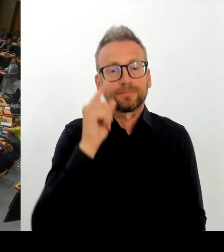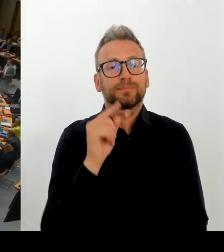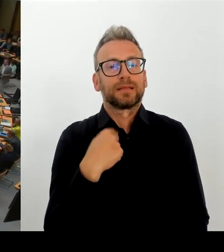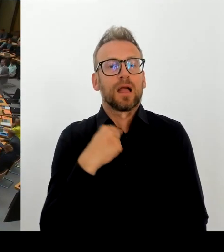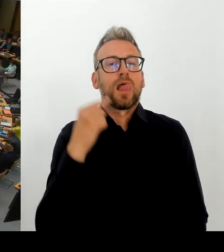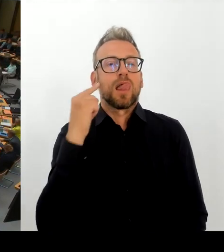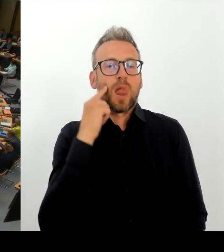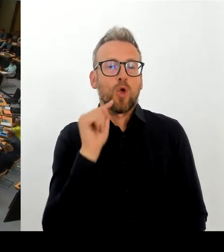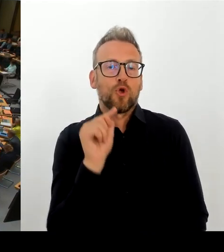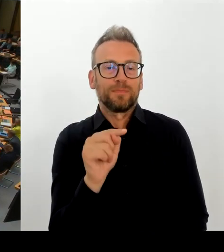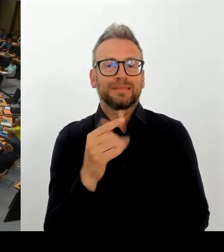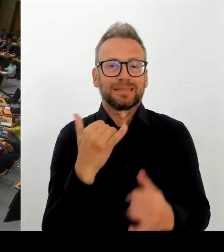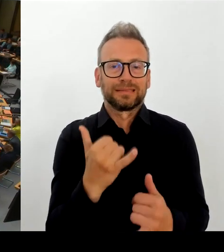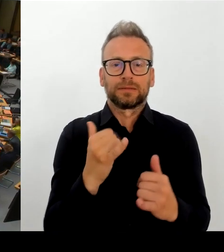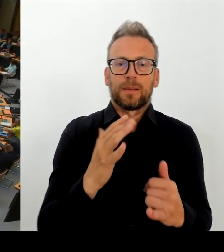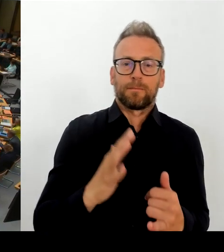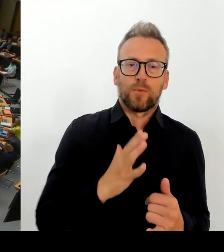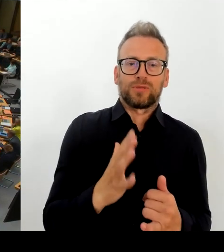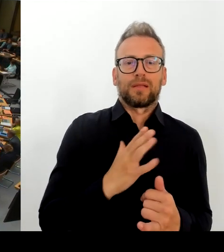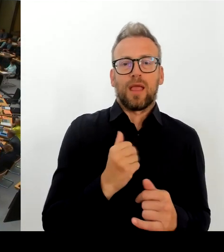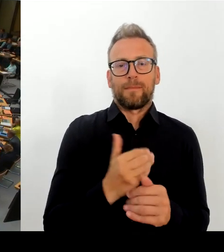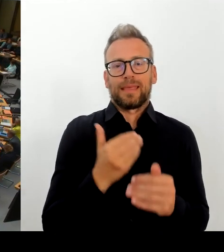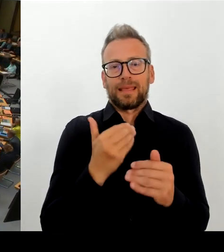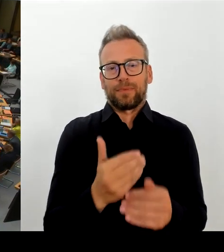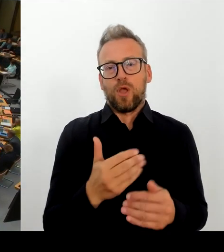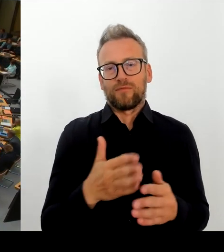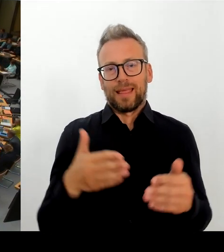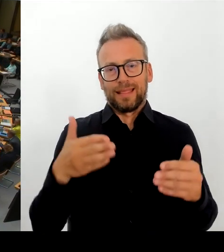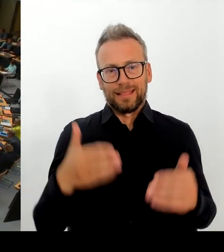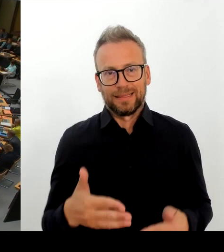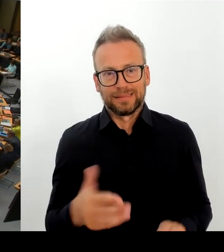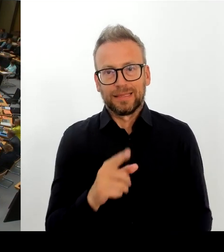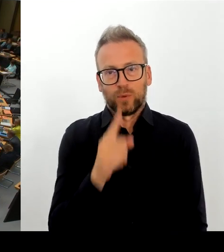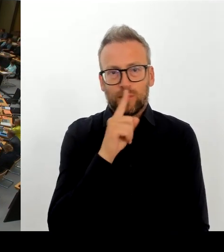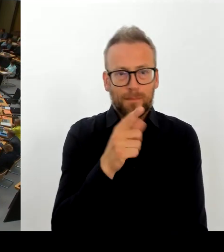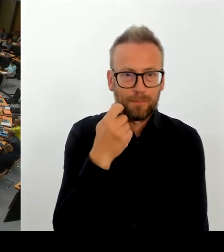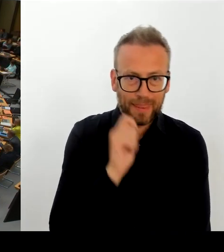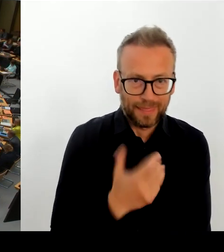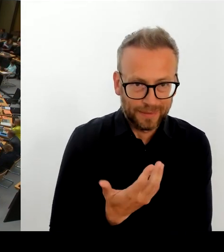Dass Sie die TTL verlassen, dass Berlin die TTL verlässt. (Rednerwechsel) Herr Senator Evers.